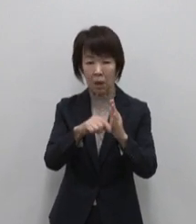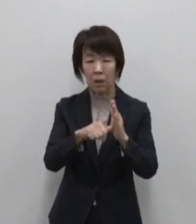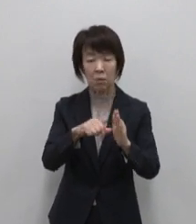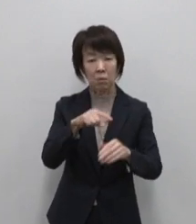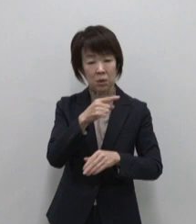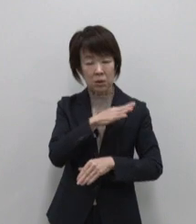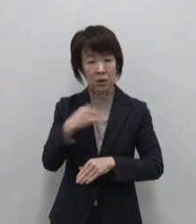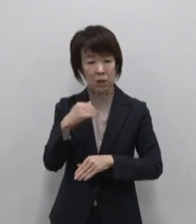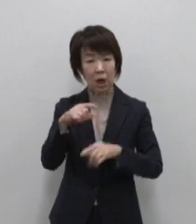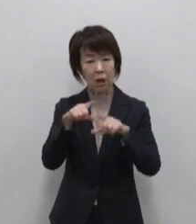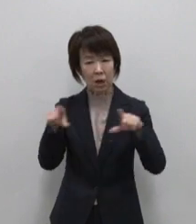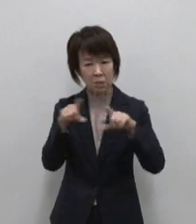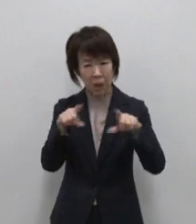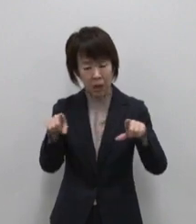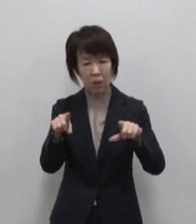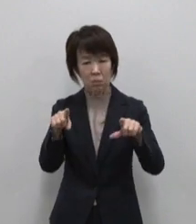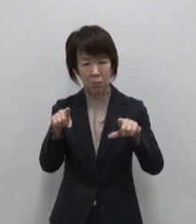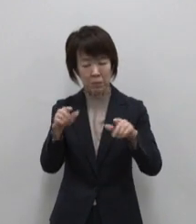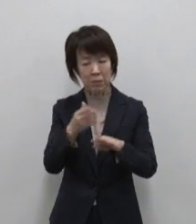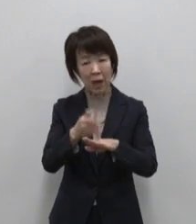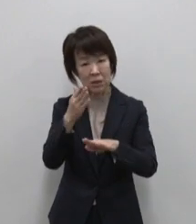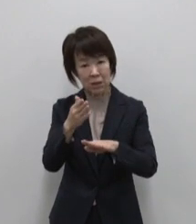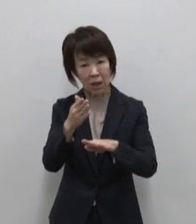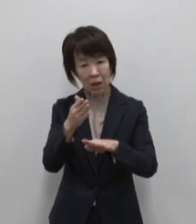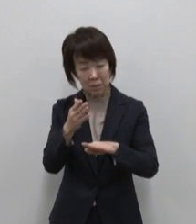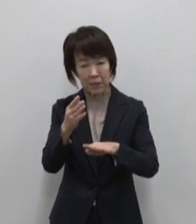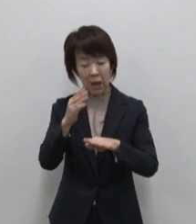感謝を思い出させてくれます